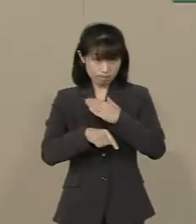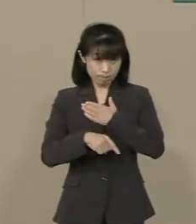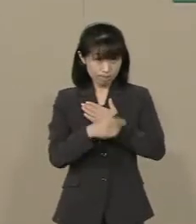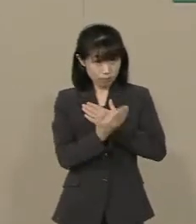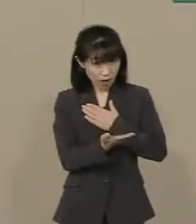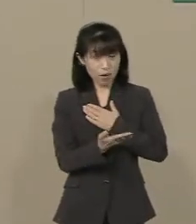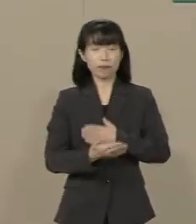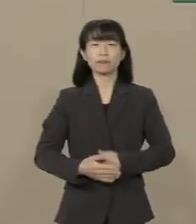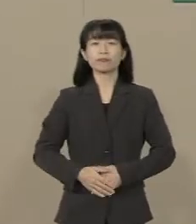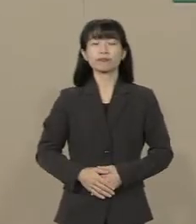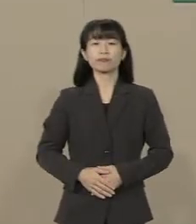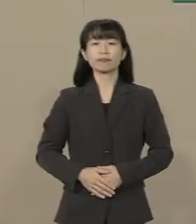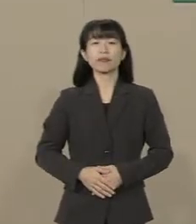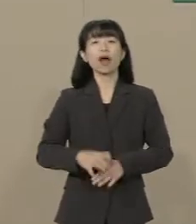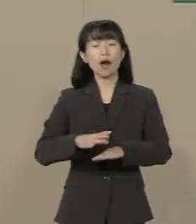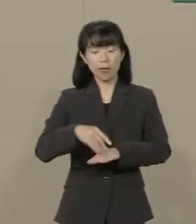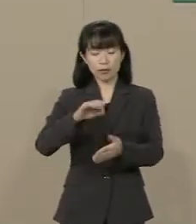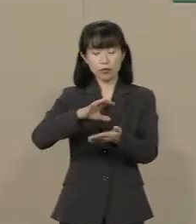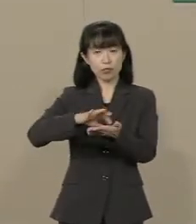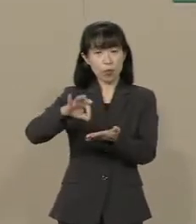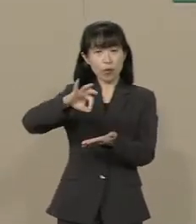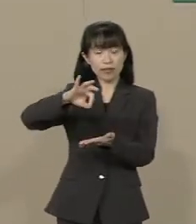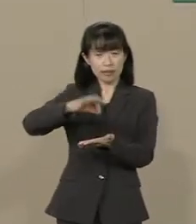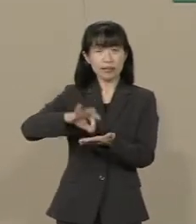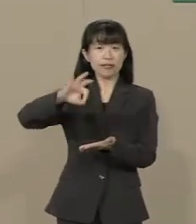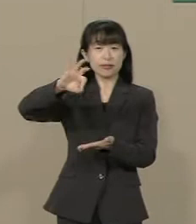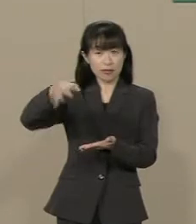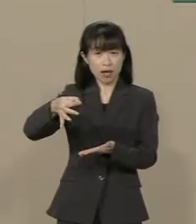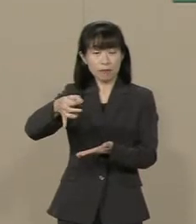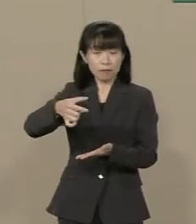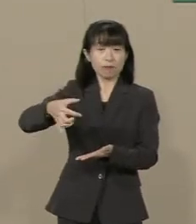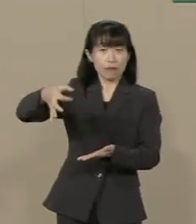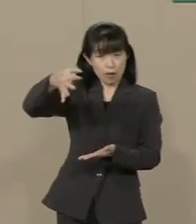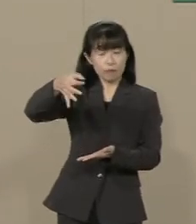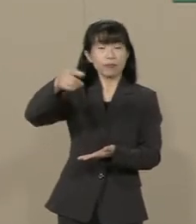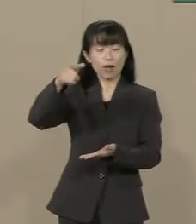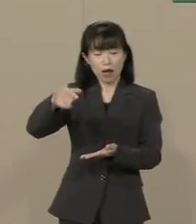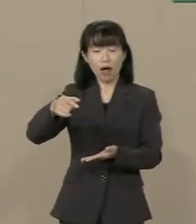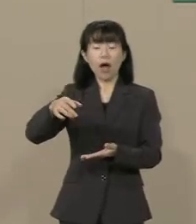まず 消費税率を上げると 確かに消費税の税収は上がります